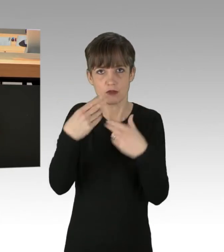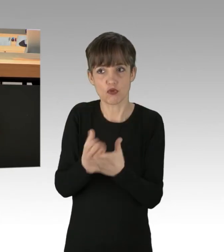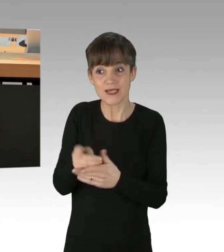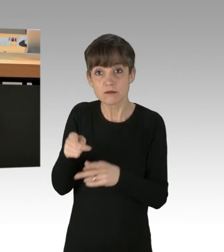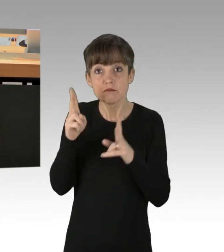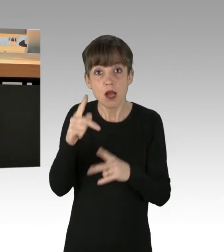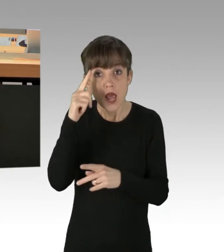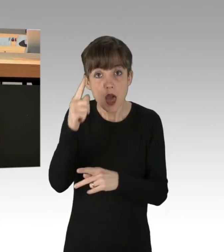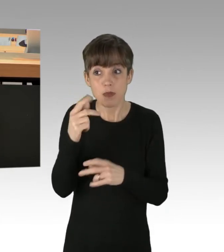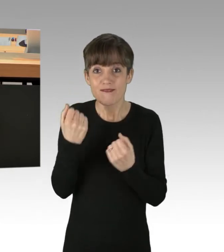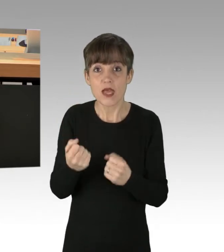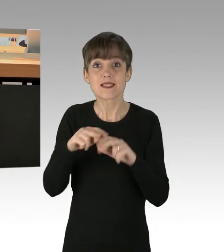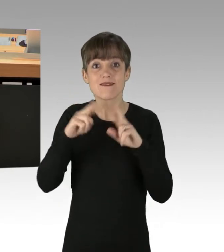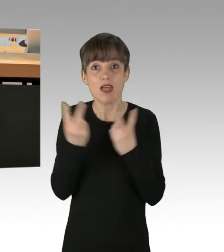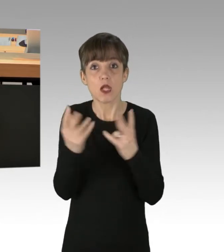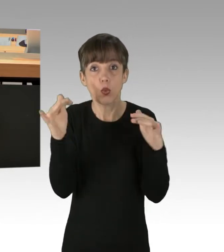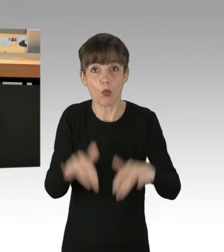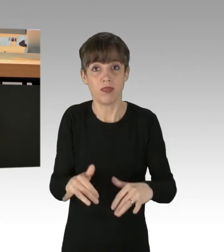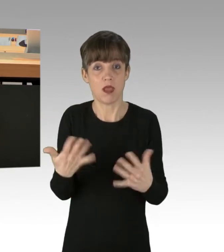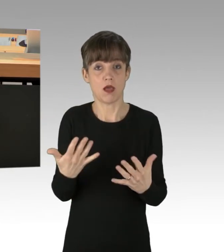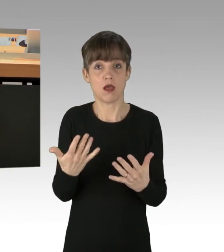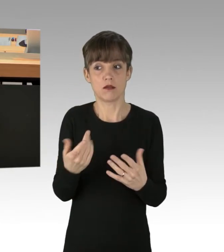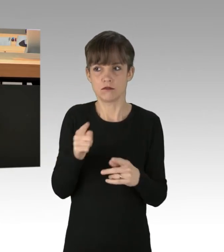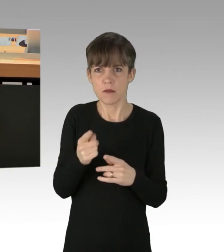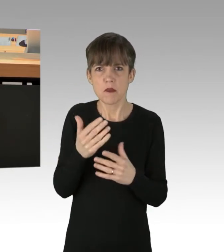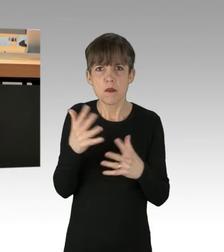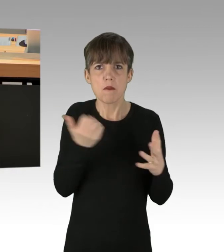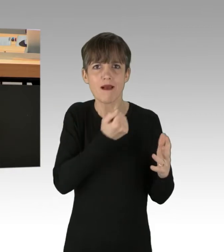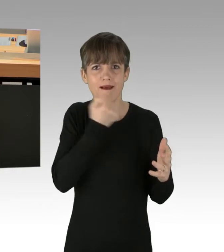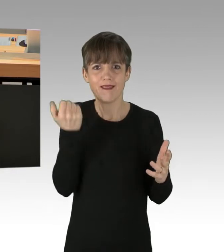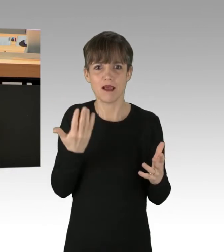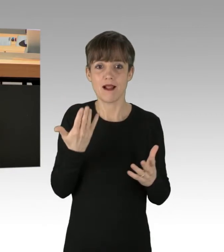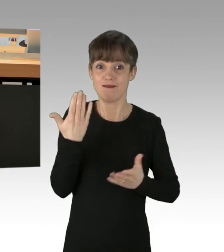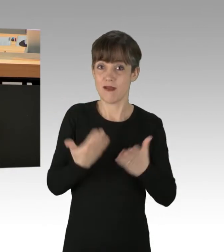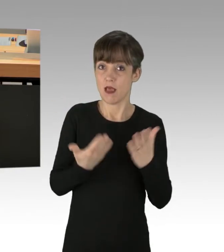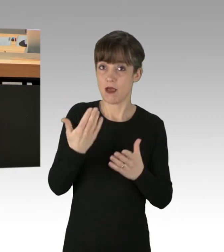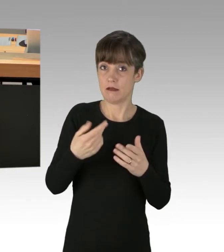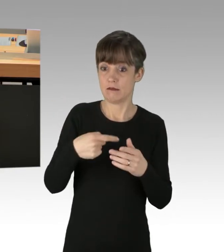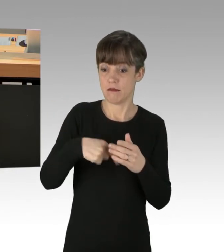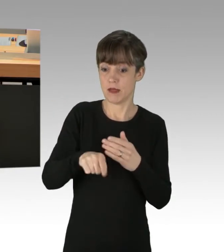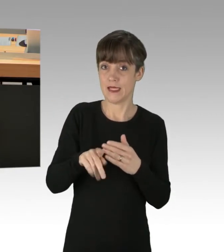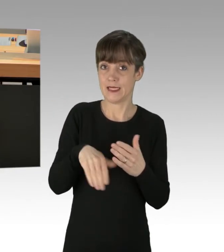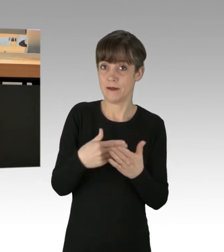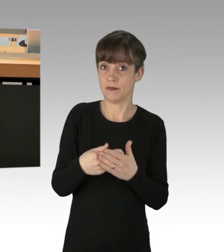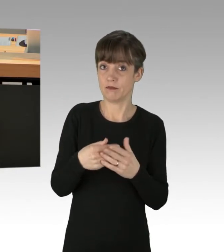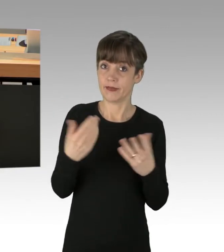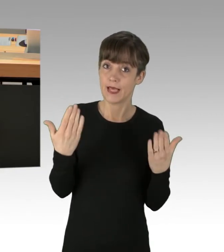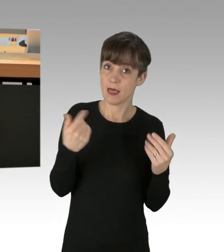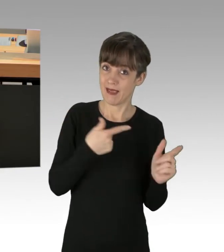und sie werden immer radikaler. Vielleicht gibt es bald die ersten Klima-Terroristen.